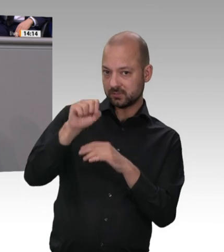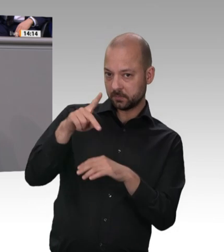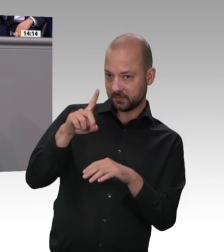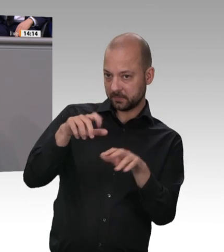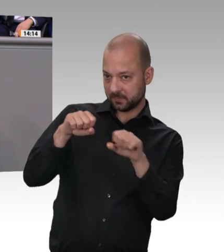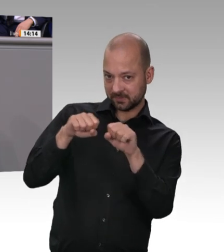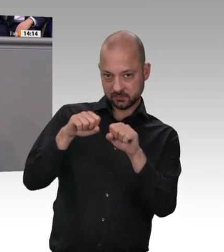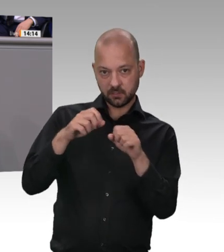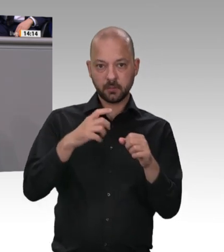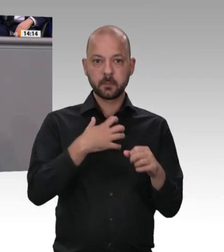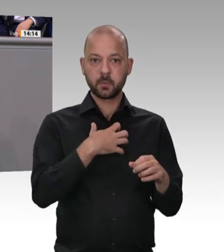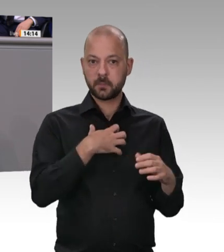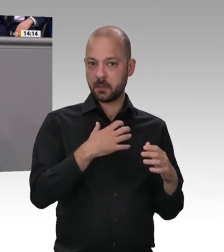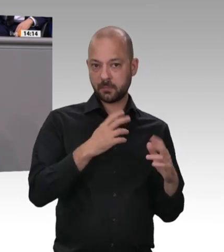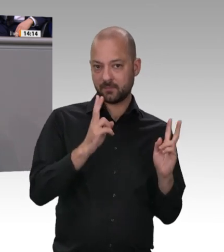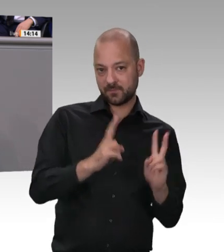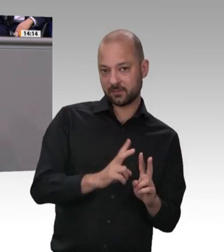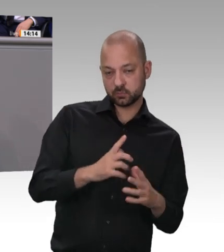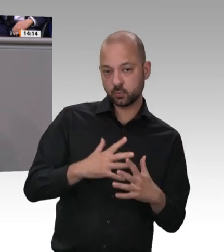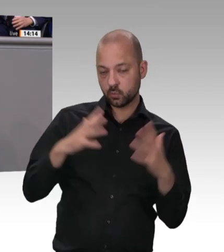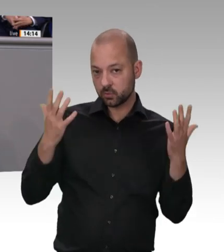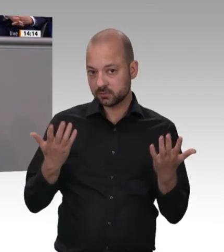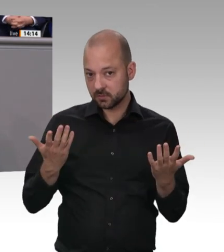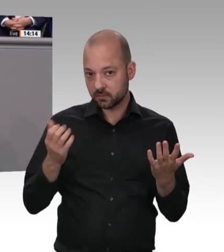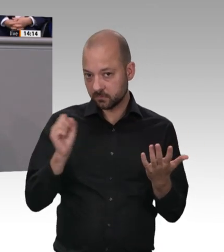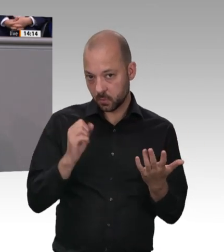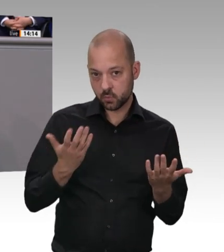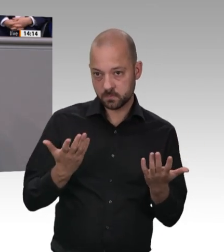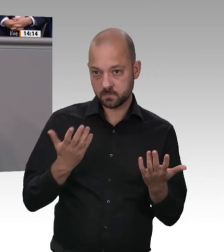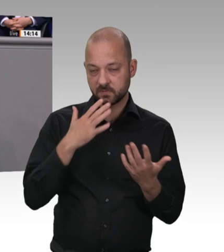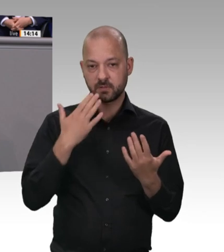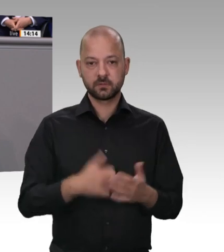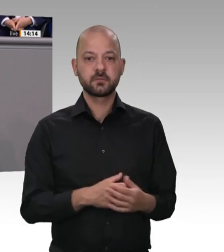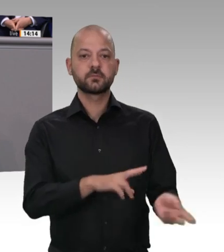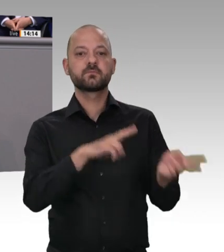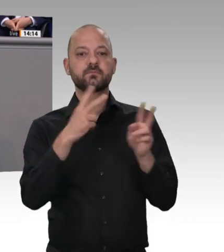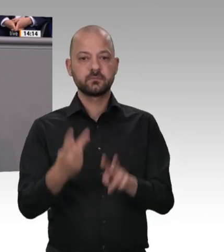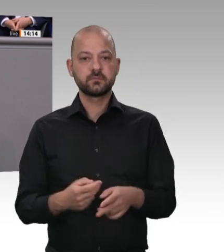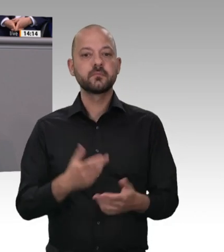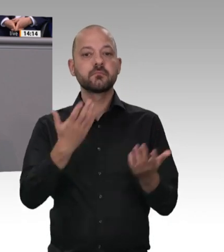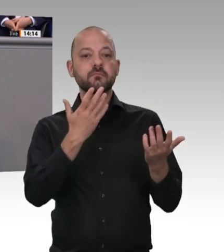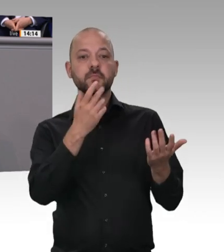und sich einen Handwerker bestellen, der eine Sicherheitsanlage einbaut – das ist ein ganz normaler Werkvertrag. Das wird es immer geben. Im Rahmen der Vertragsfreiheit